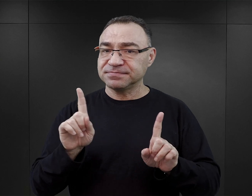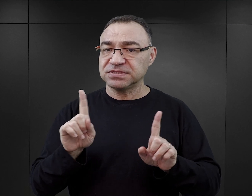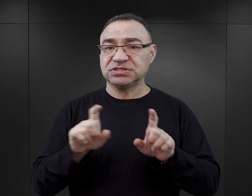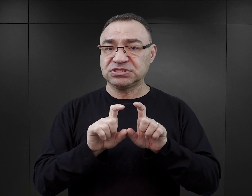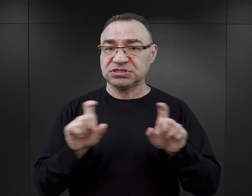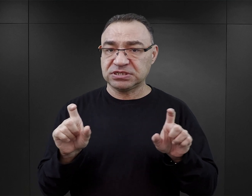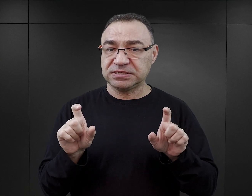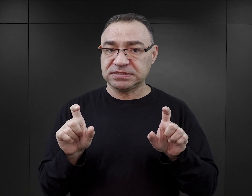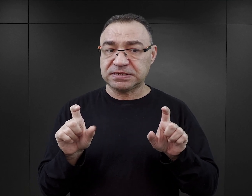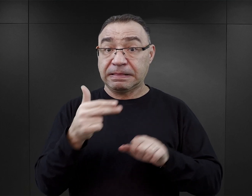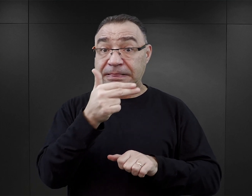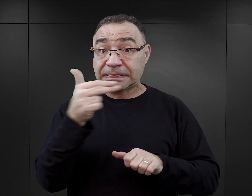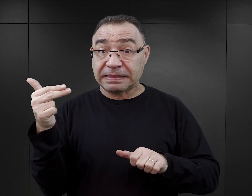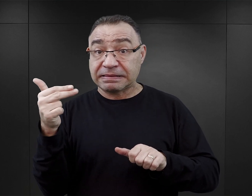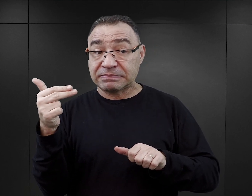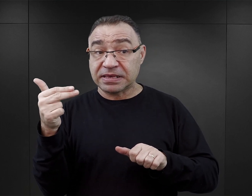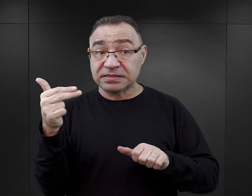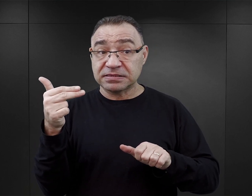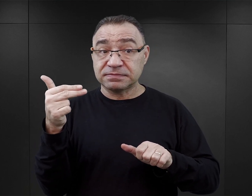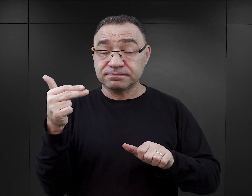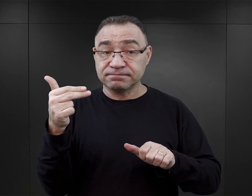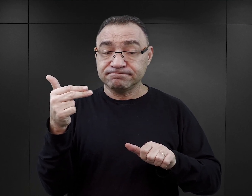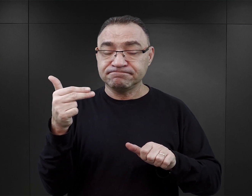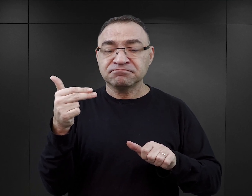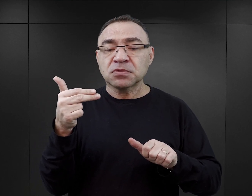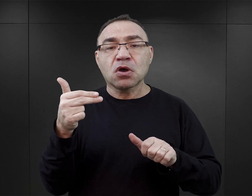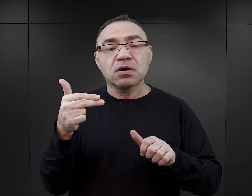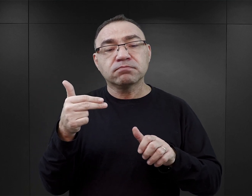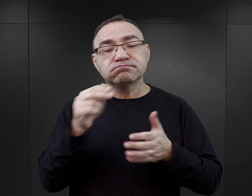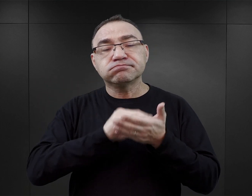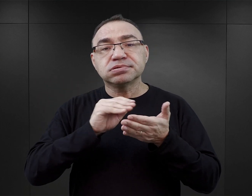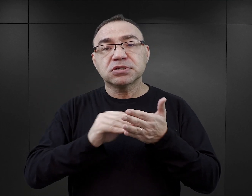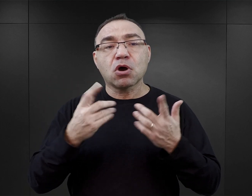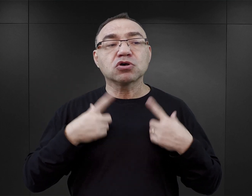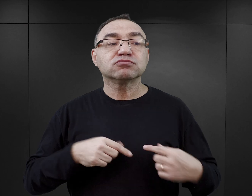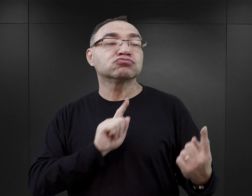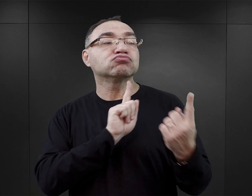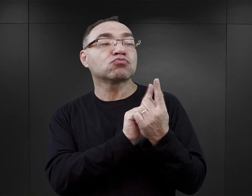w którym temat zaczął być eksplorowany przez osoby, które spotykały się z byłymi więźniami,